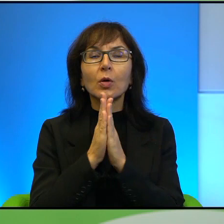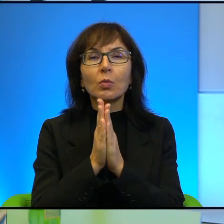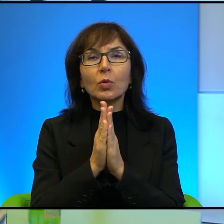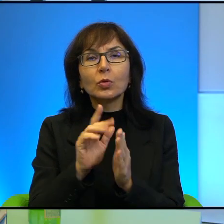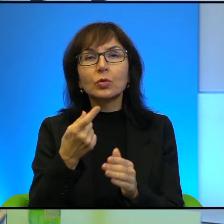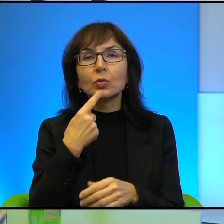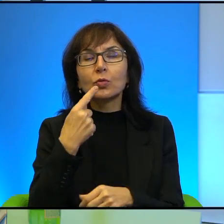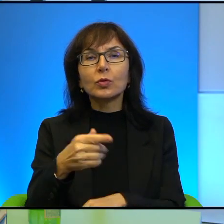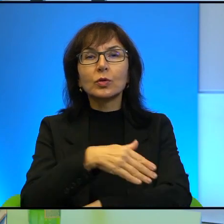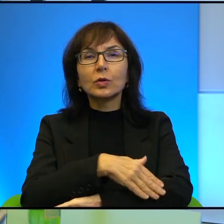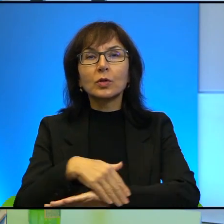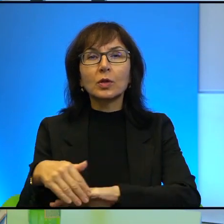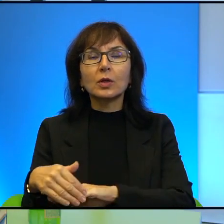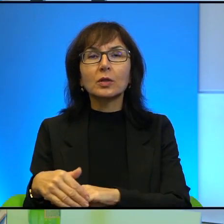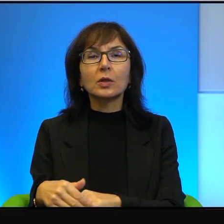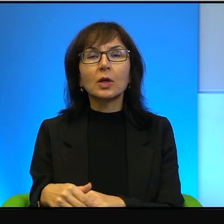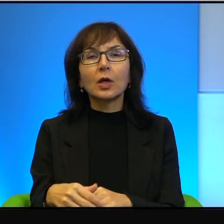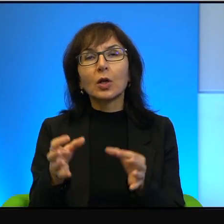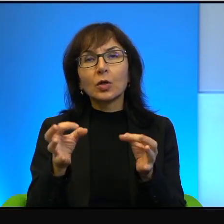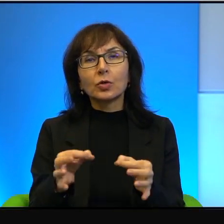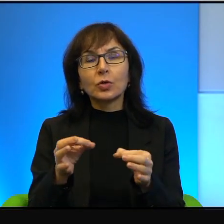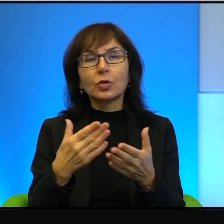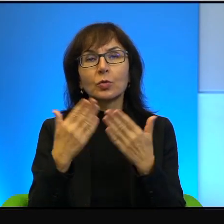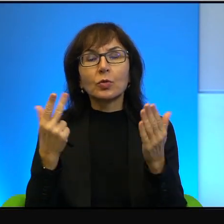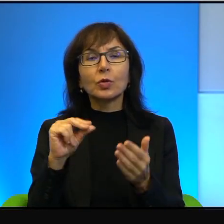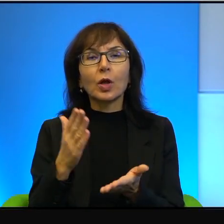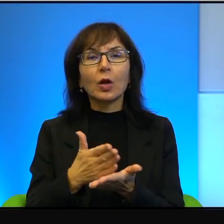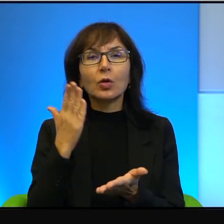W dniu dzisiejszym i to nie tylko na okoliczność koronawirusa,